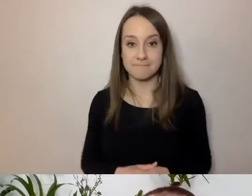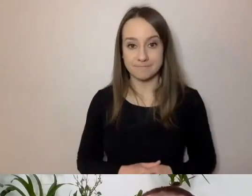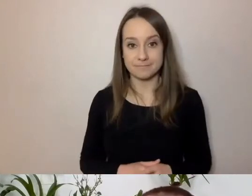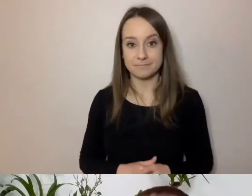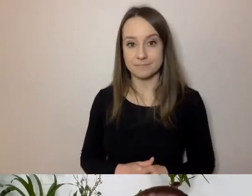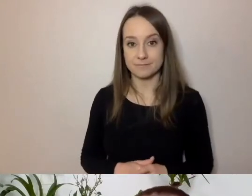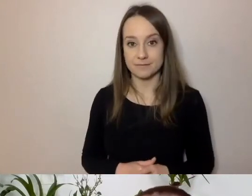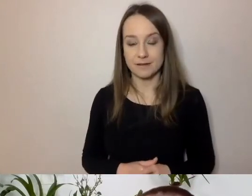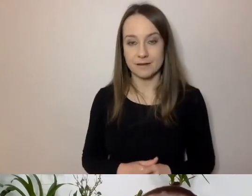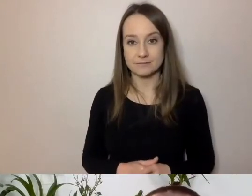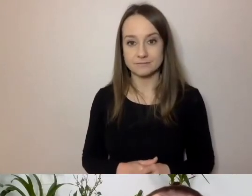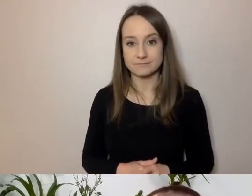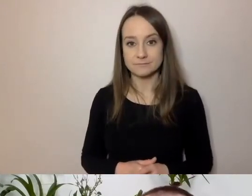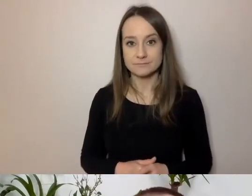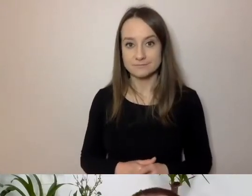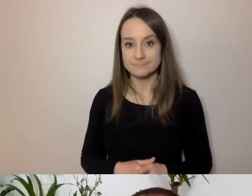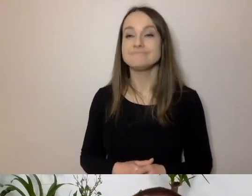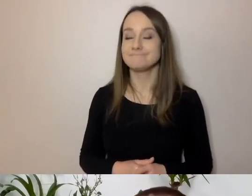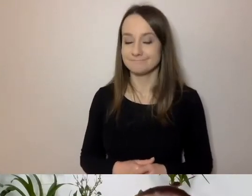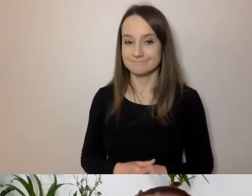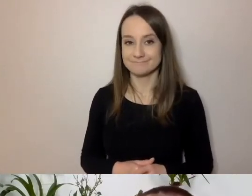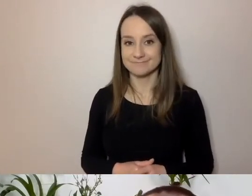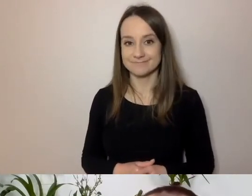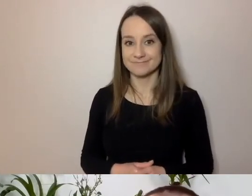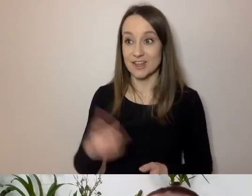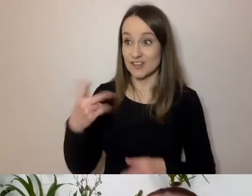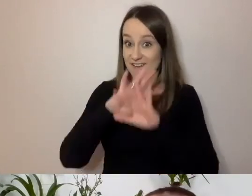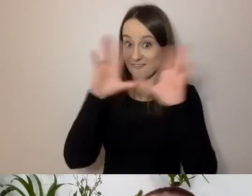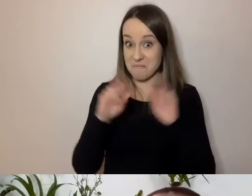Skoro to pytanie już zadaliśmy, czy w Polsce wszyscy rozumieją po polsku